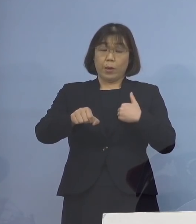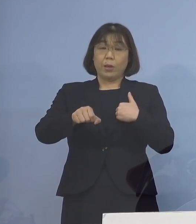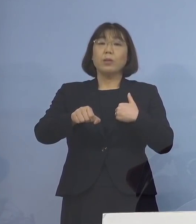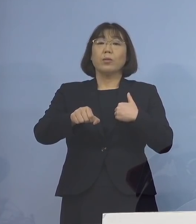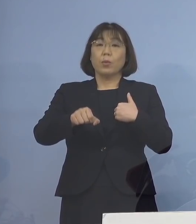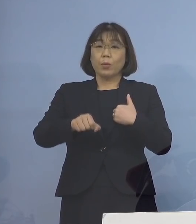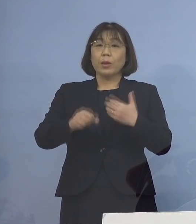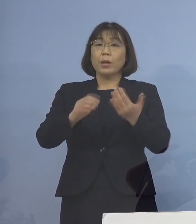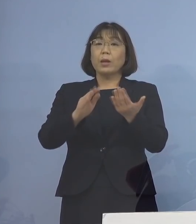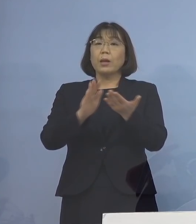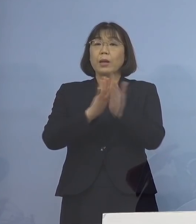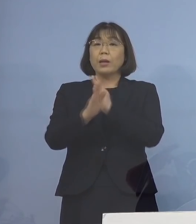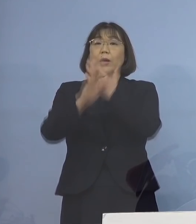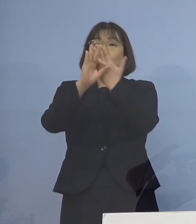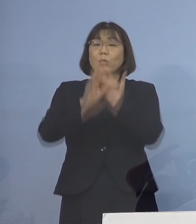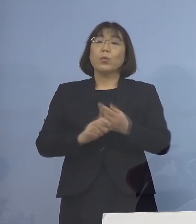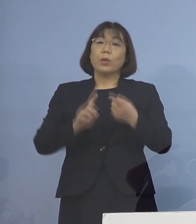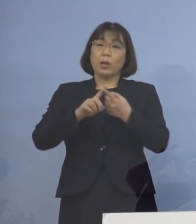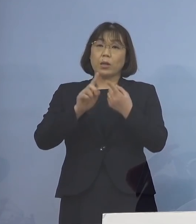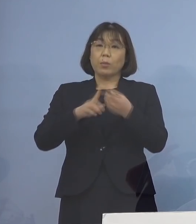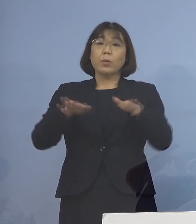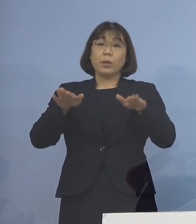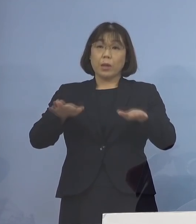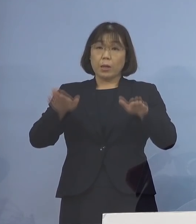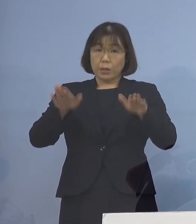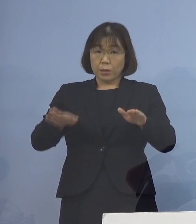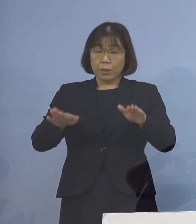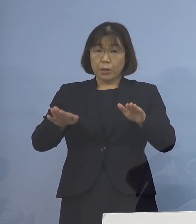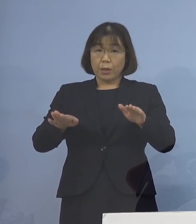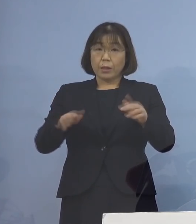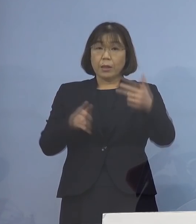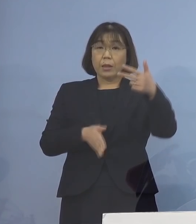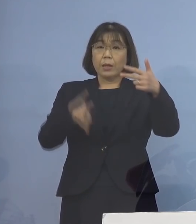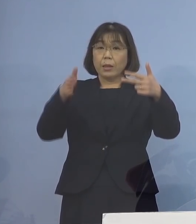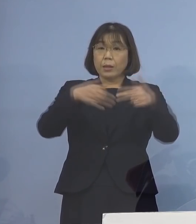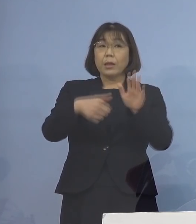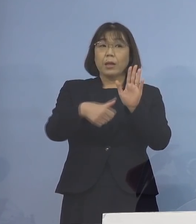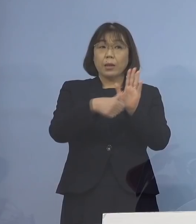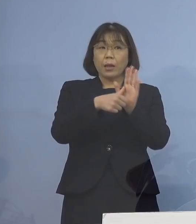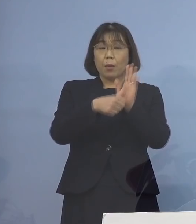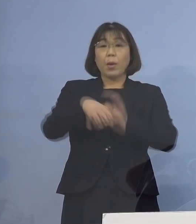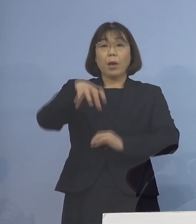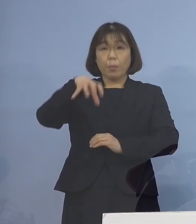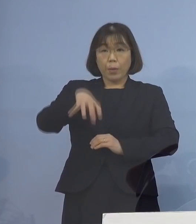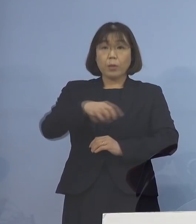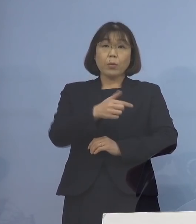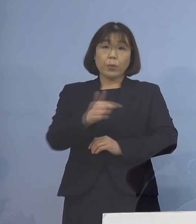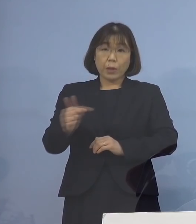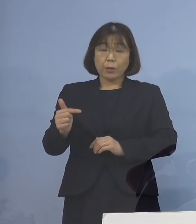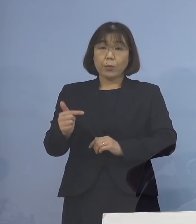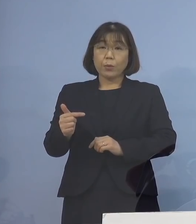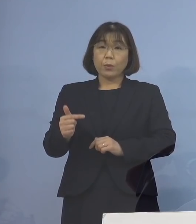県の条例に基づき、現時点で 施設の名称及び所在地につきましては